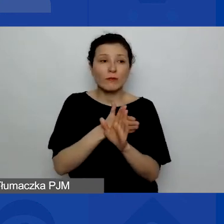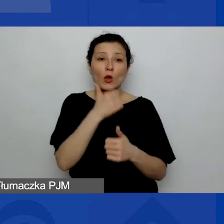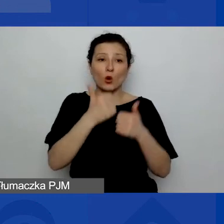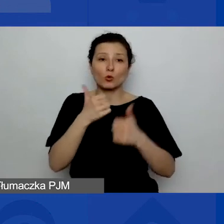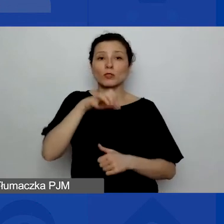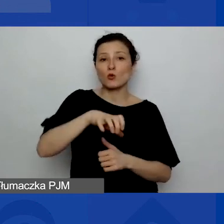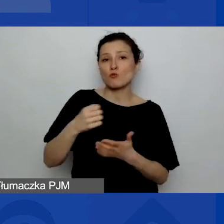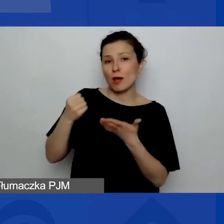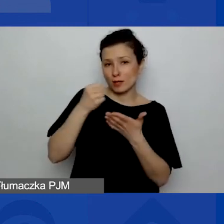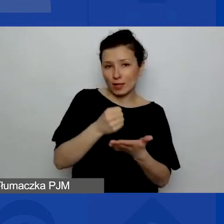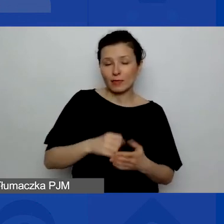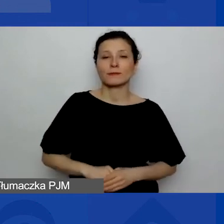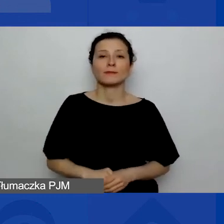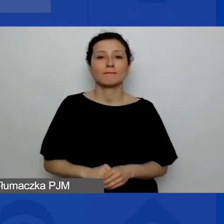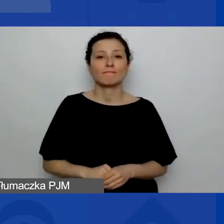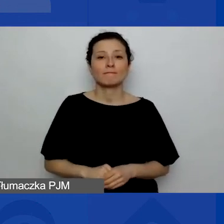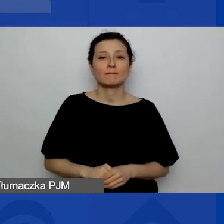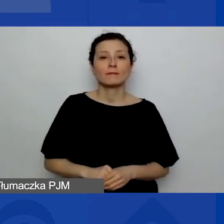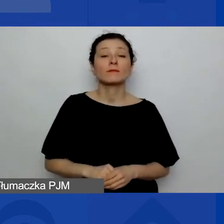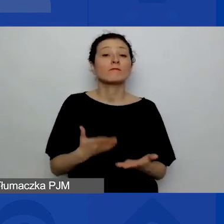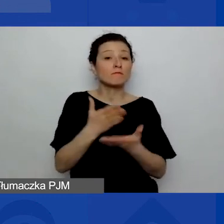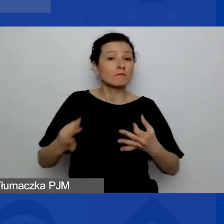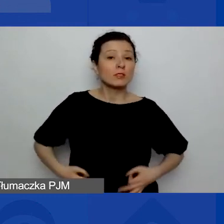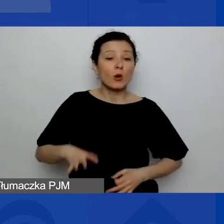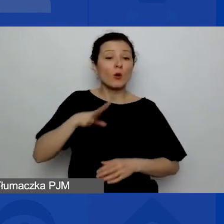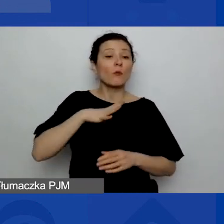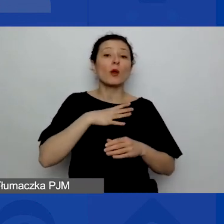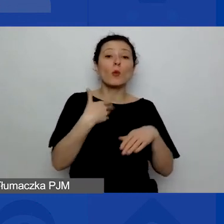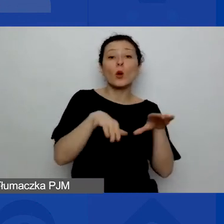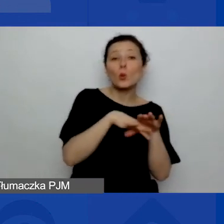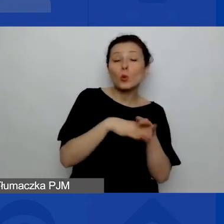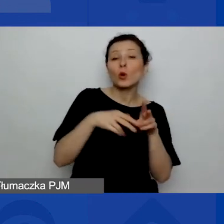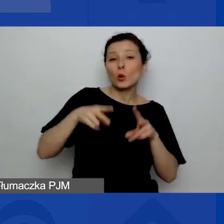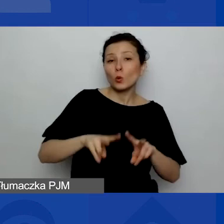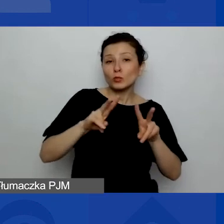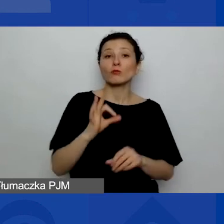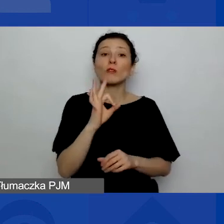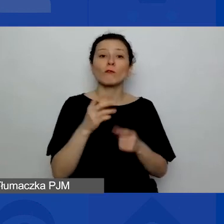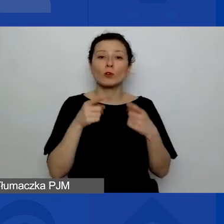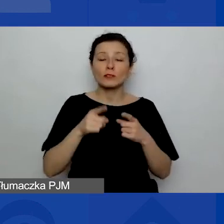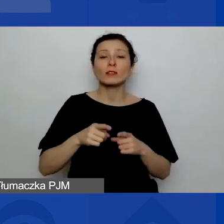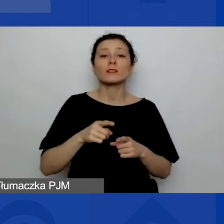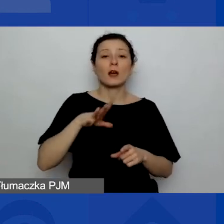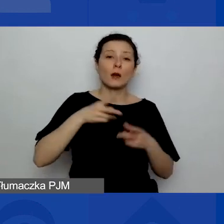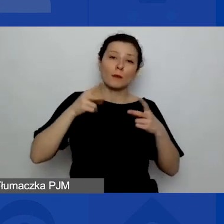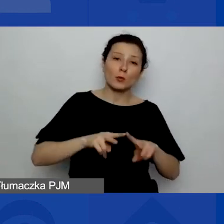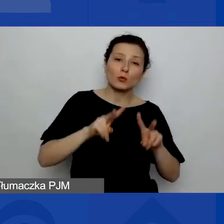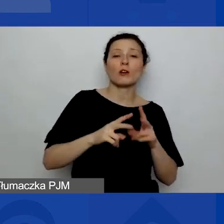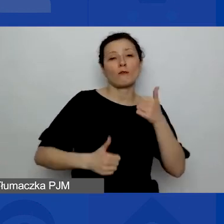Czy uczestniczyli państwo, czy państwa organizacja brała już udział w jakichkolwiek konkursach grantowych